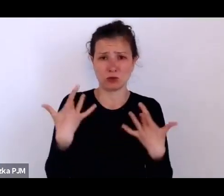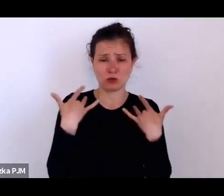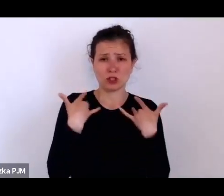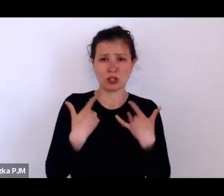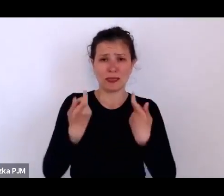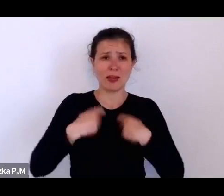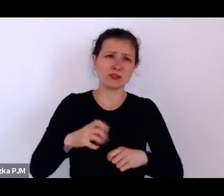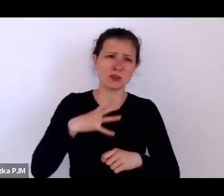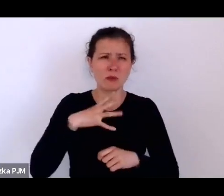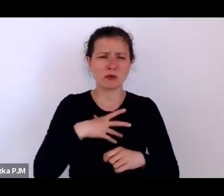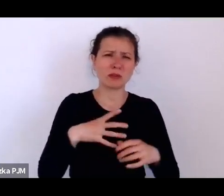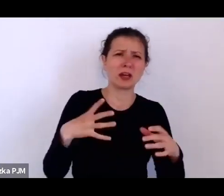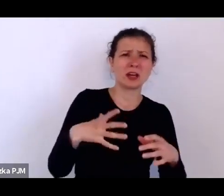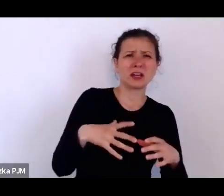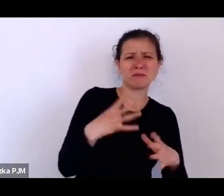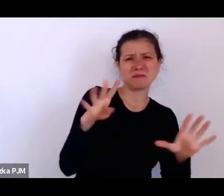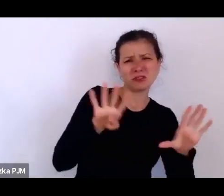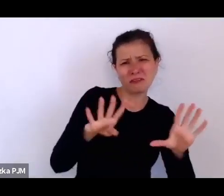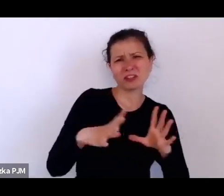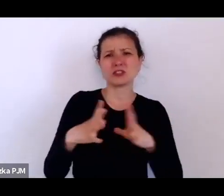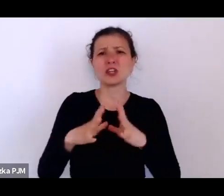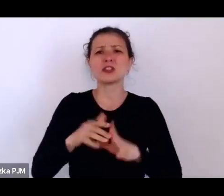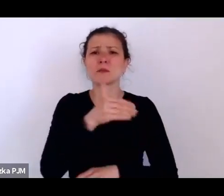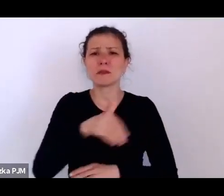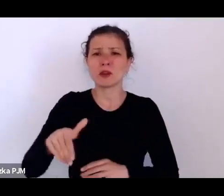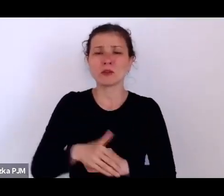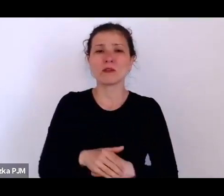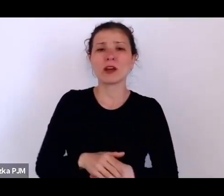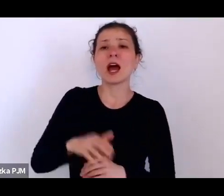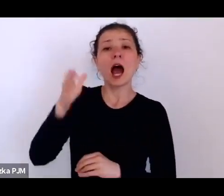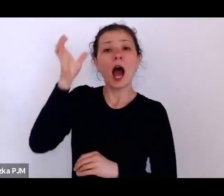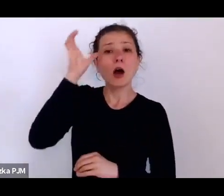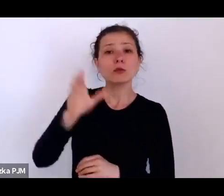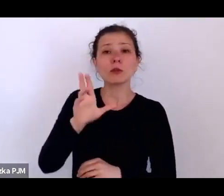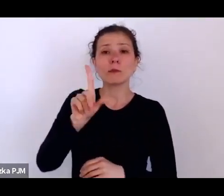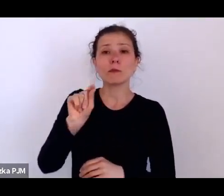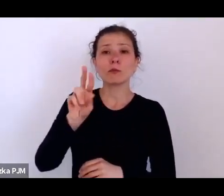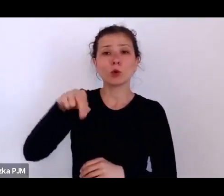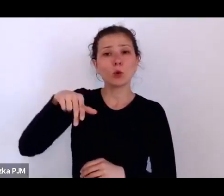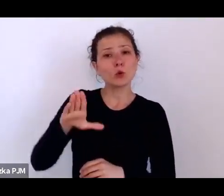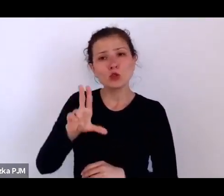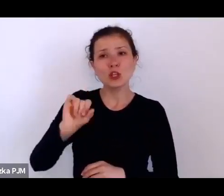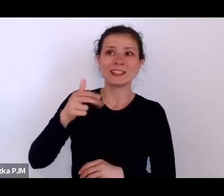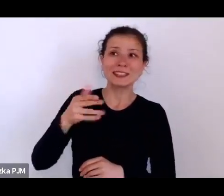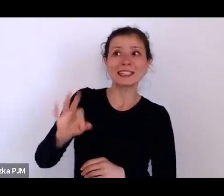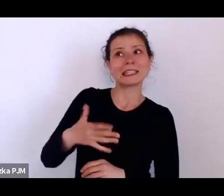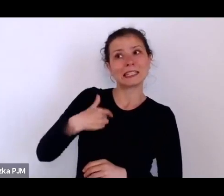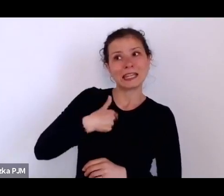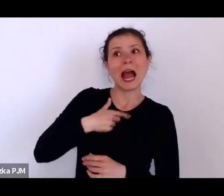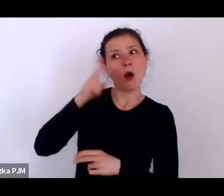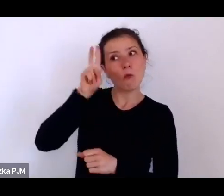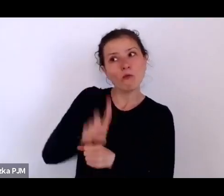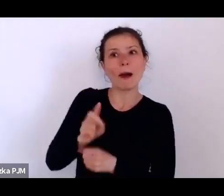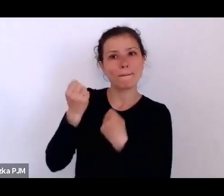natomiast Ksawery Pruszyński, któremu ja bardziej wierzę twierdzi